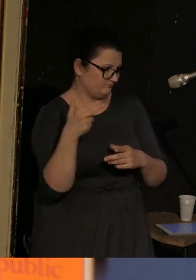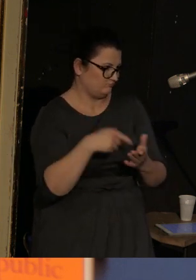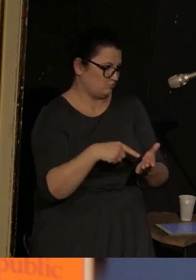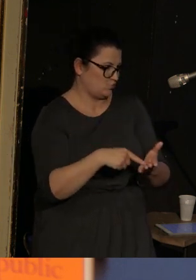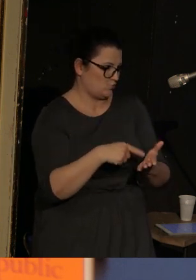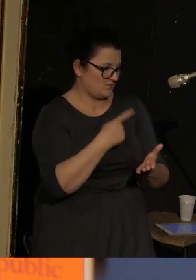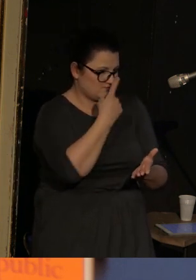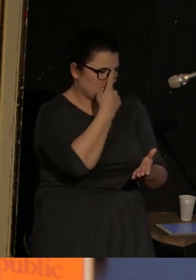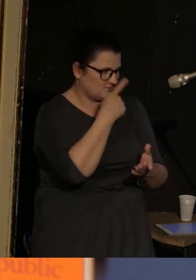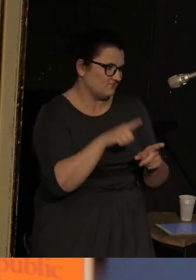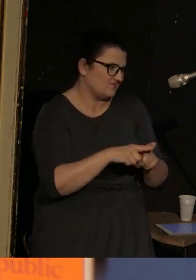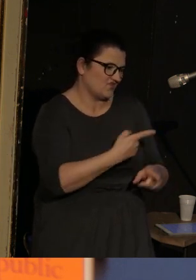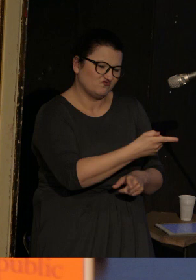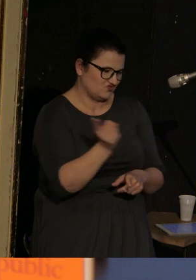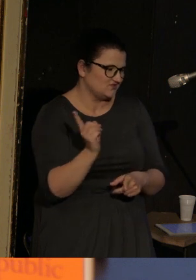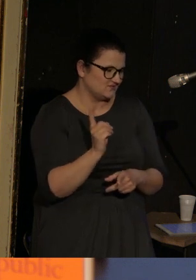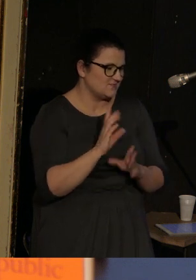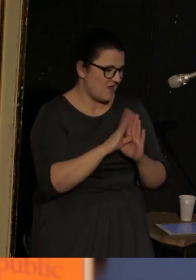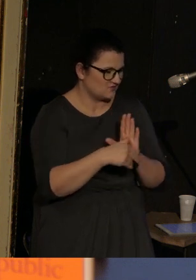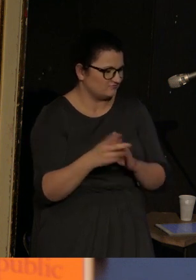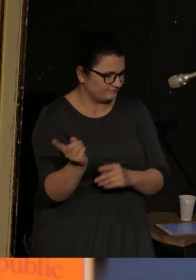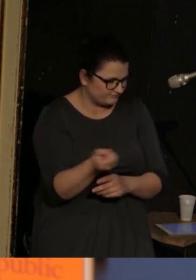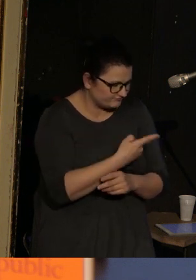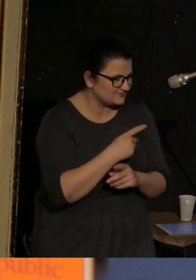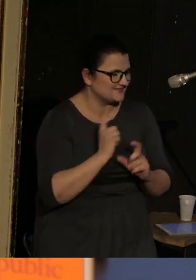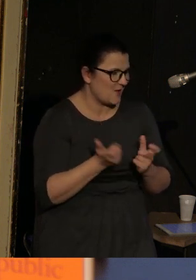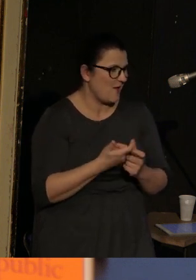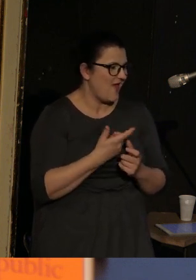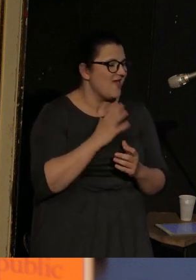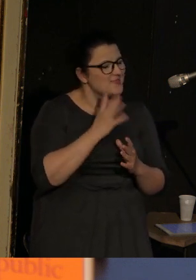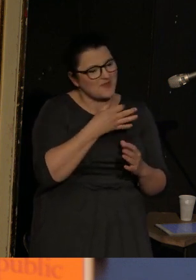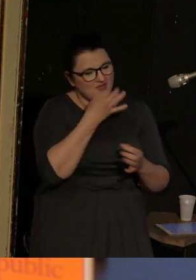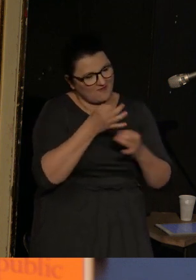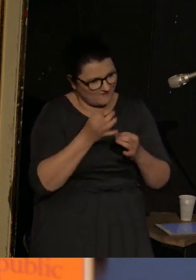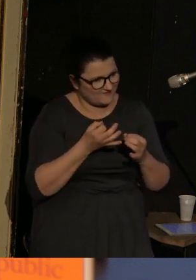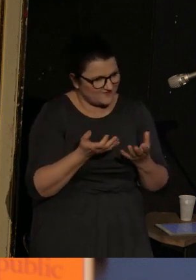Zresztą podobnie jak wszyscy. Wszyscy tam zostają zabici, więc nie będę tego dodawać, niech to będzie oczywiste.